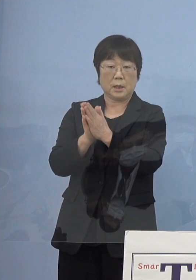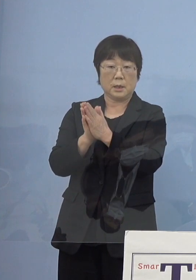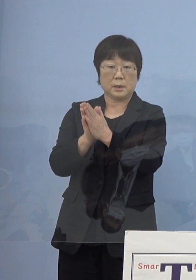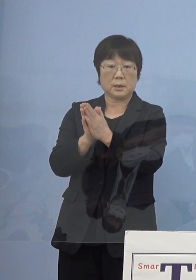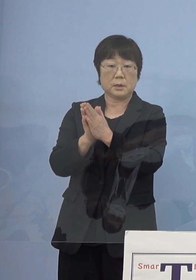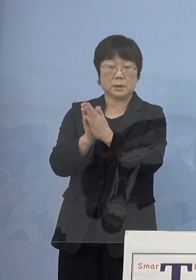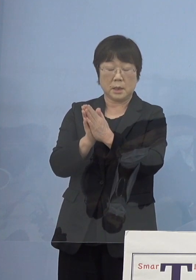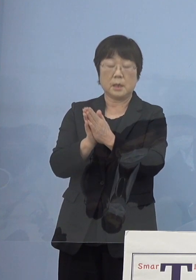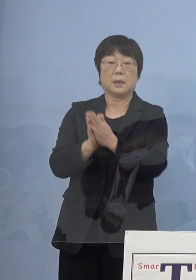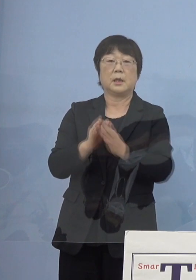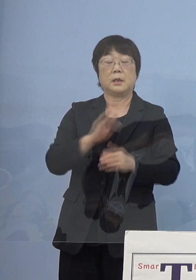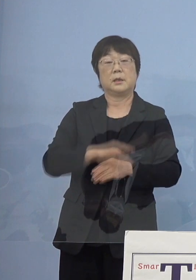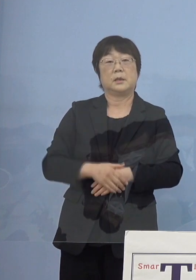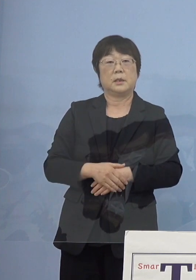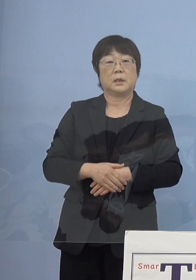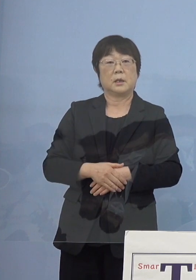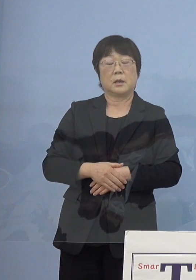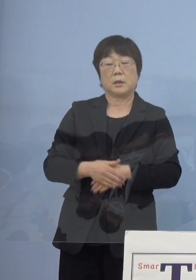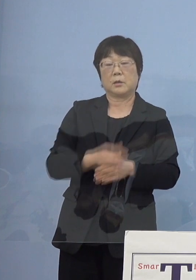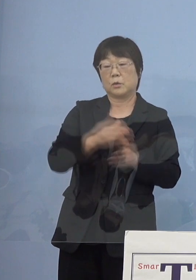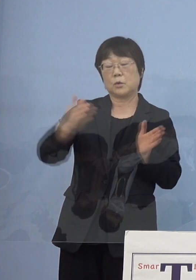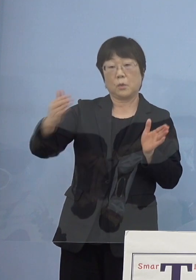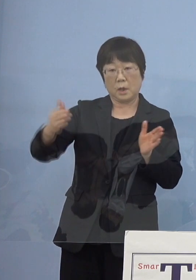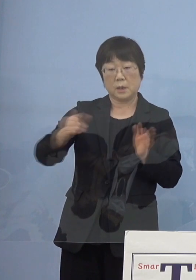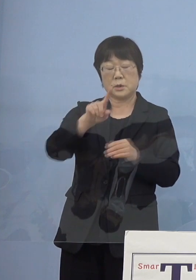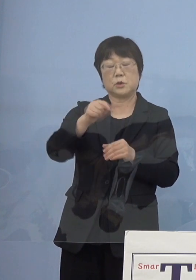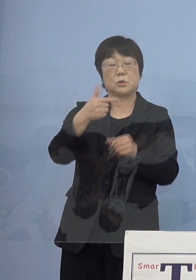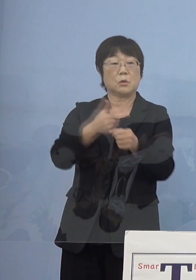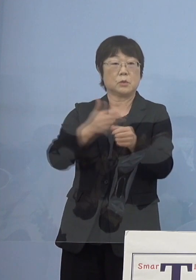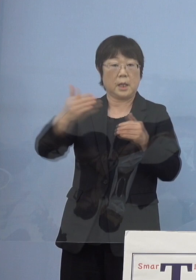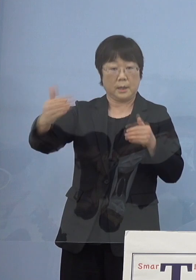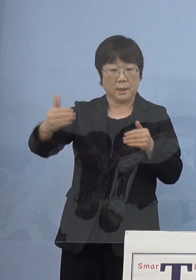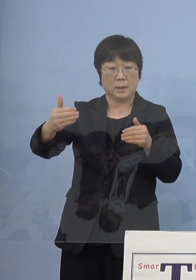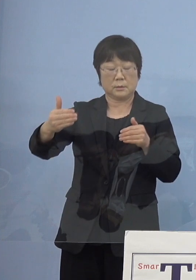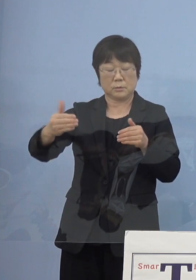（平成）16年先ほど申し上げたように 館長になっていただいて10年間